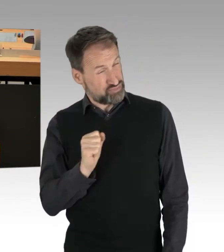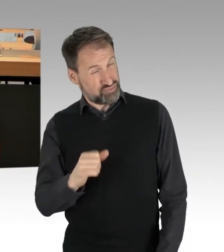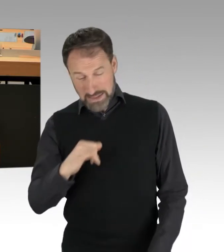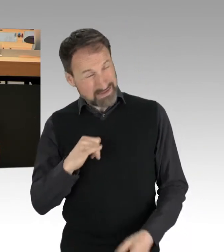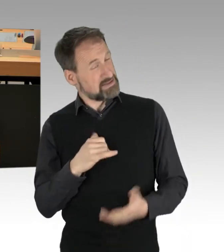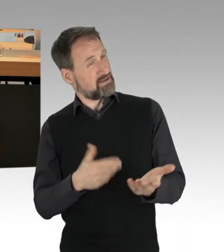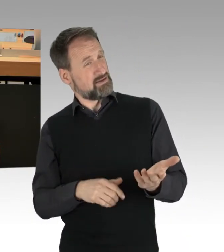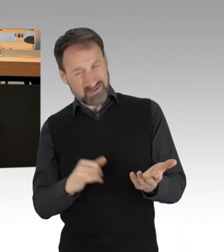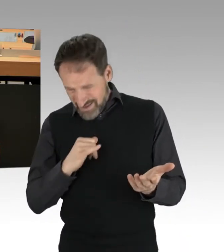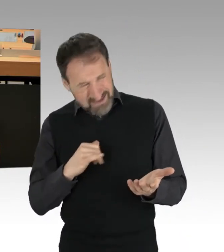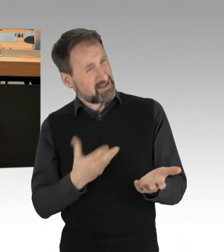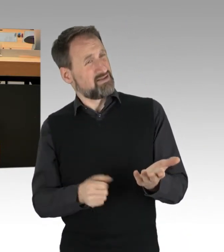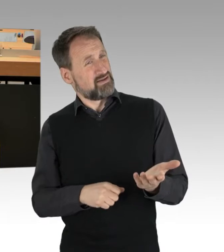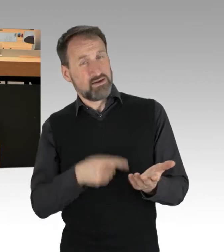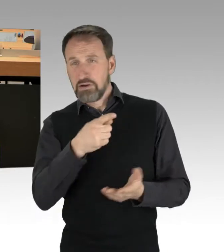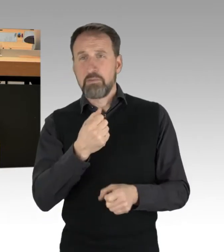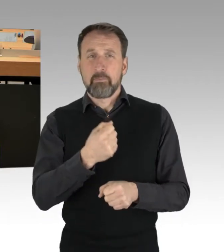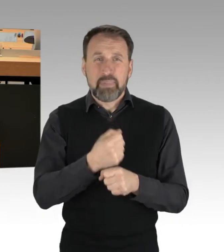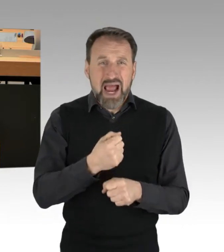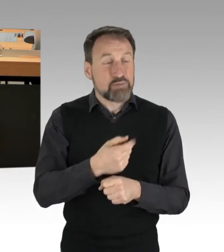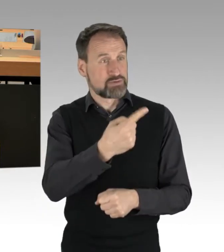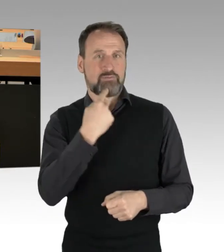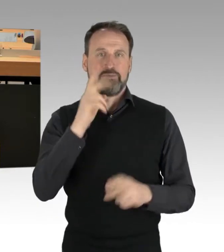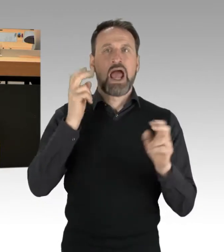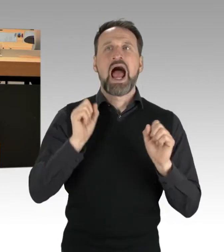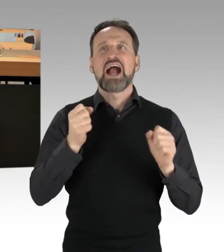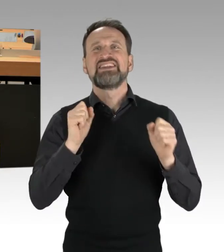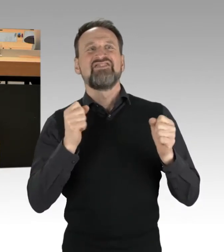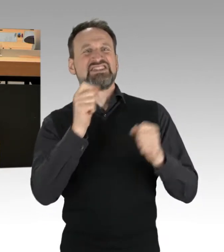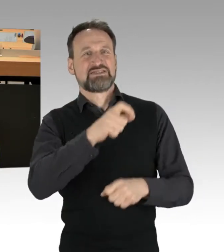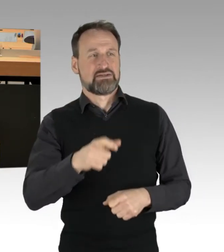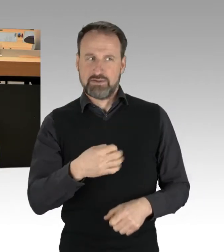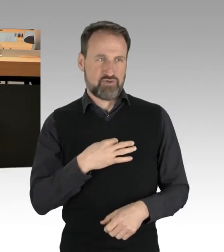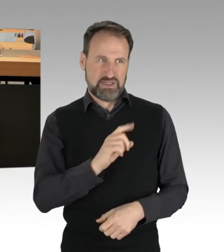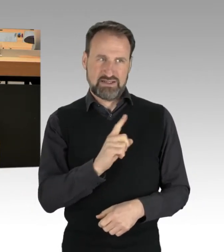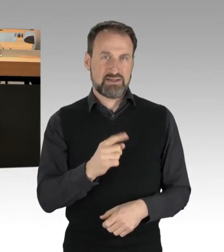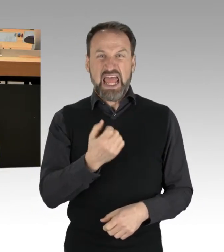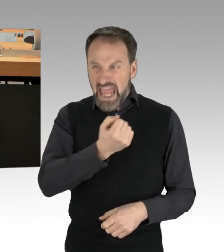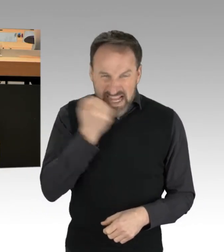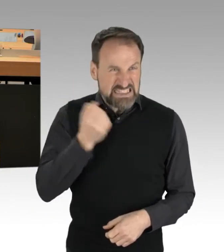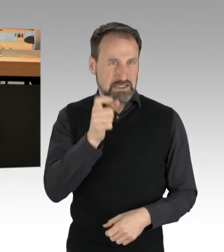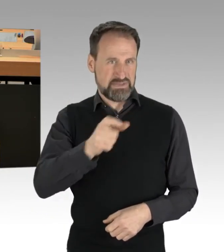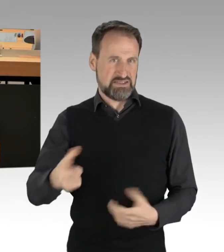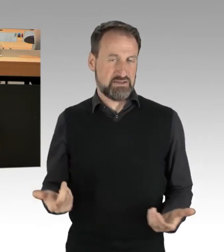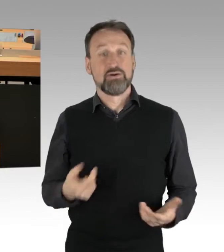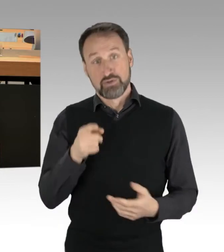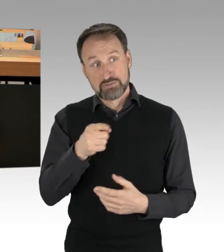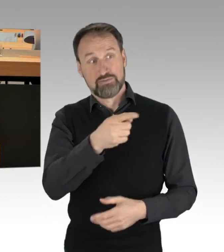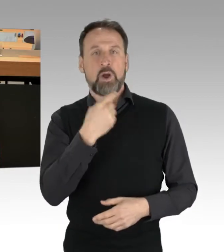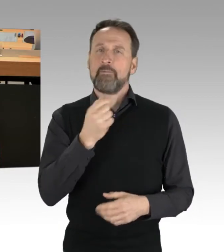Sie behaupten, Sie reden übrigens von Aktivisten, das sind keine Aktivisten, das sind Extremisten. Sie betonen eine spezielle Heterogenität,